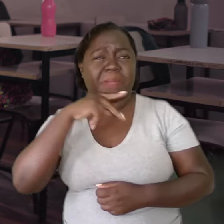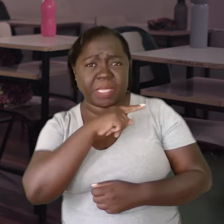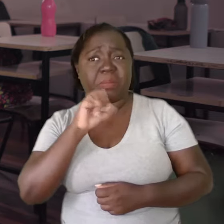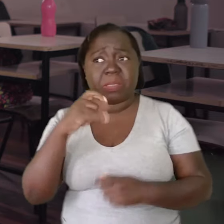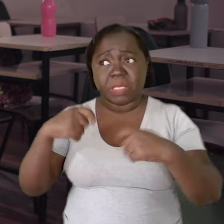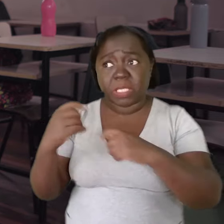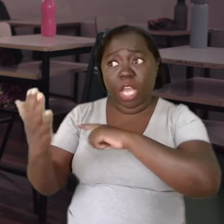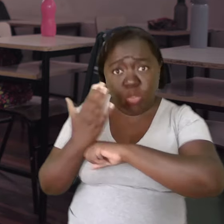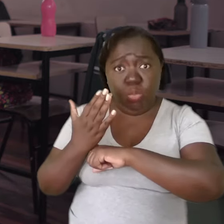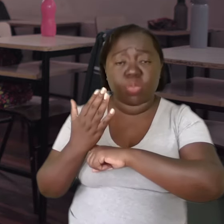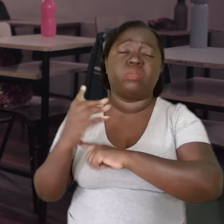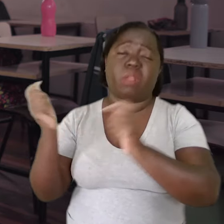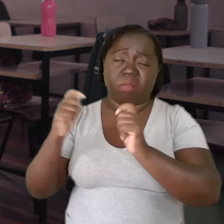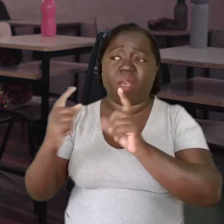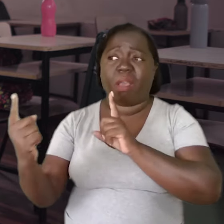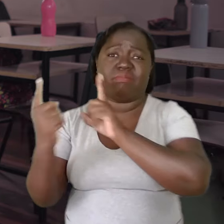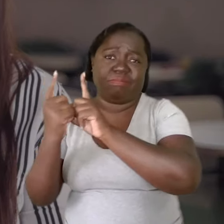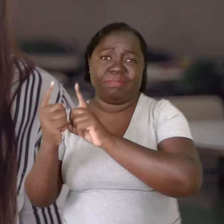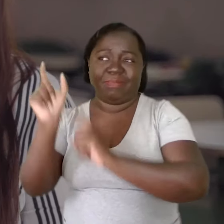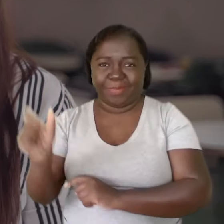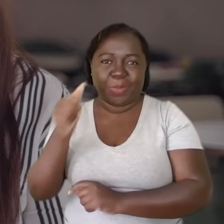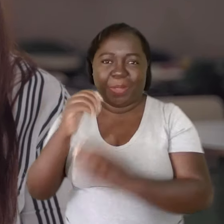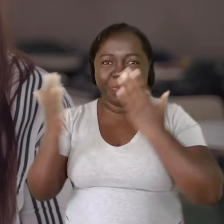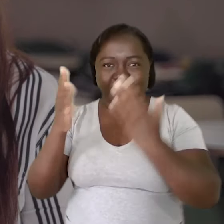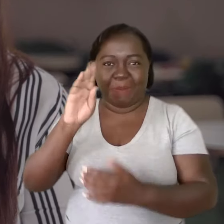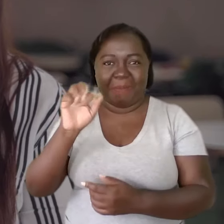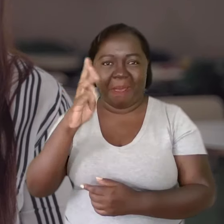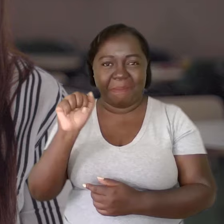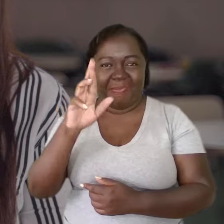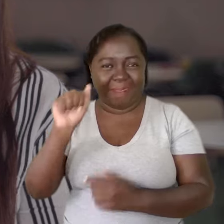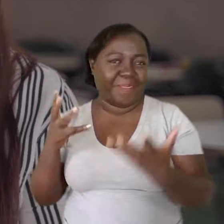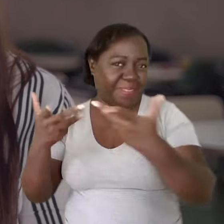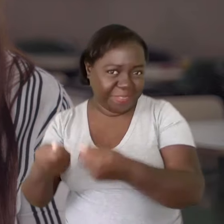Percebo que se precisar de algo, tenho a quem recorrer. E a nossa psicóloga Bárbara é maravilhosa.